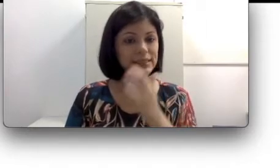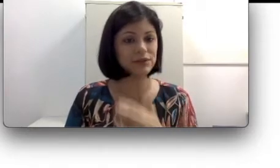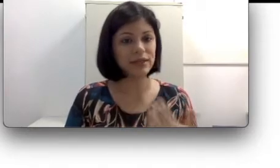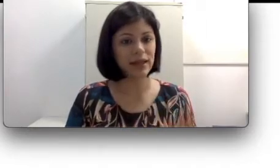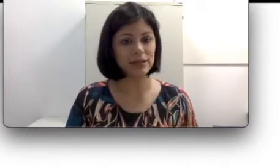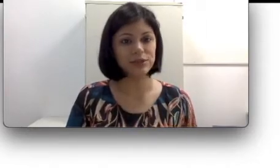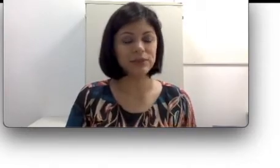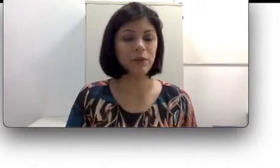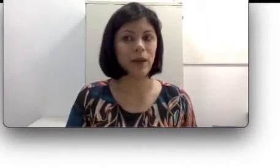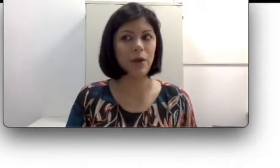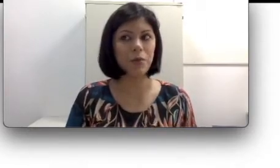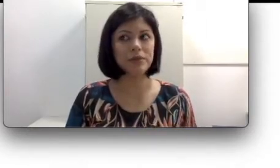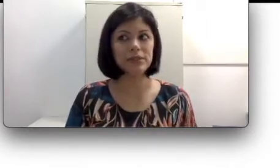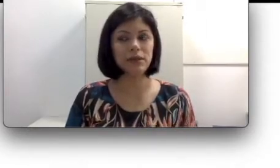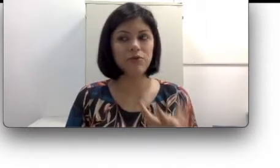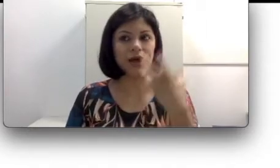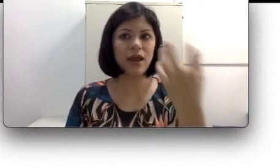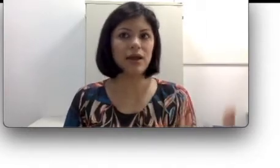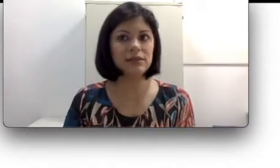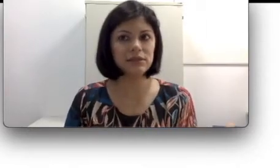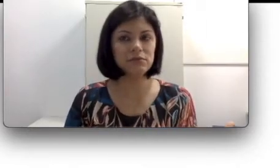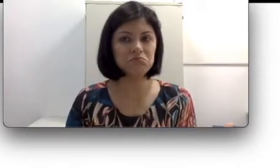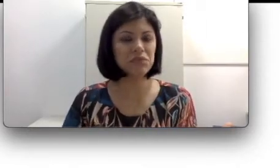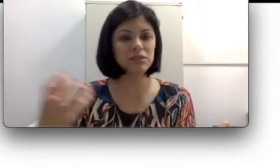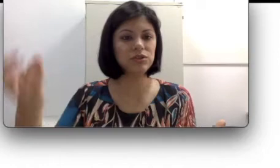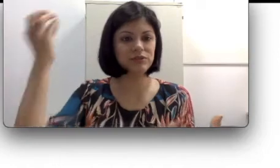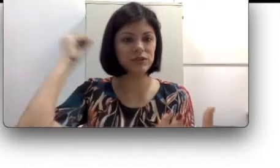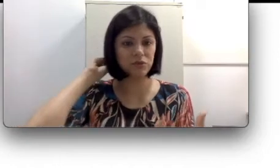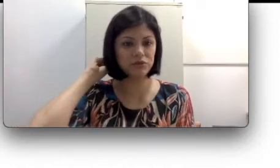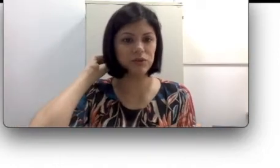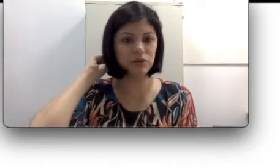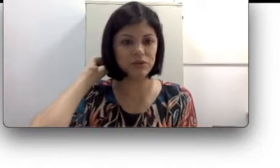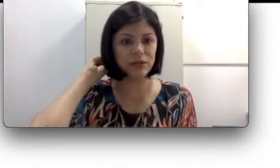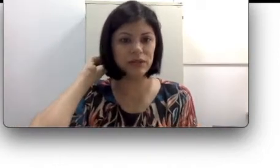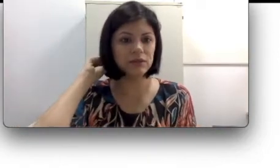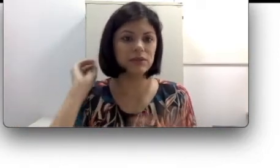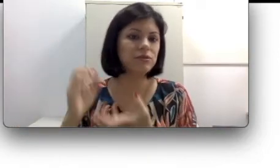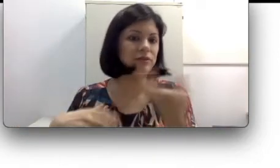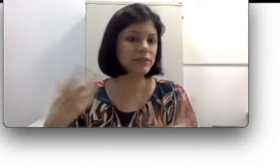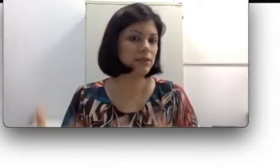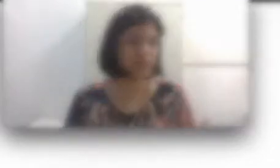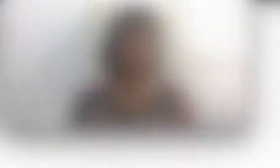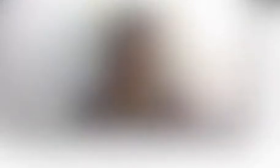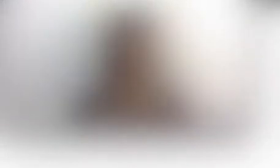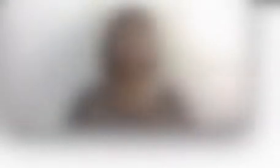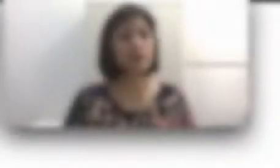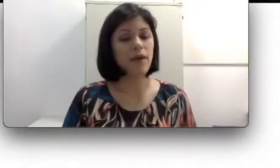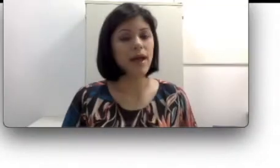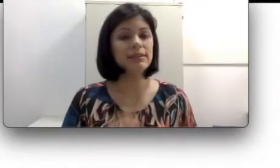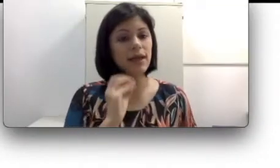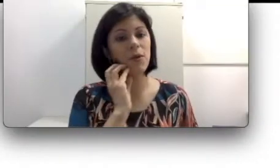oralidade. É como se eu falasse, mas eu não estivesse ouvindo o que eu tô falando, então